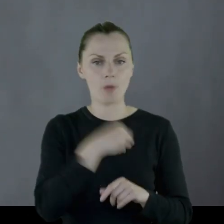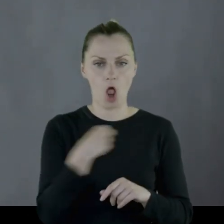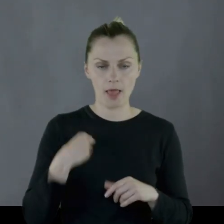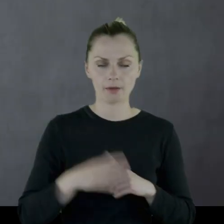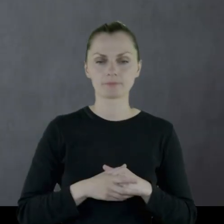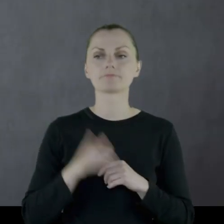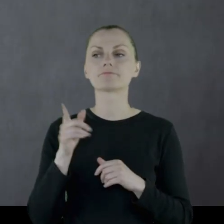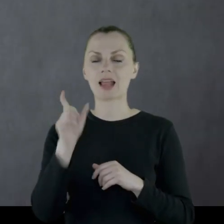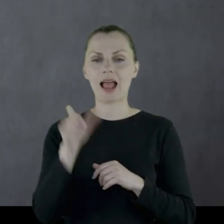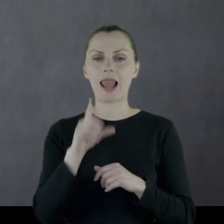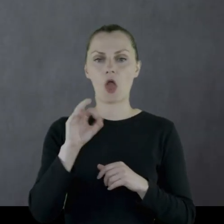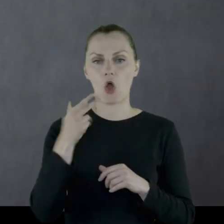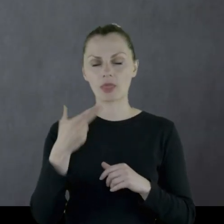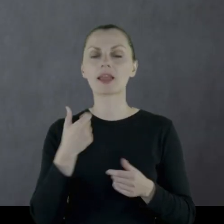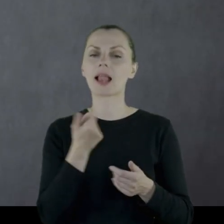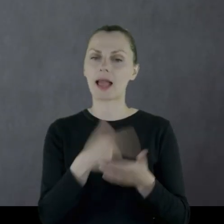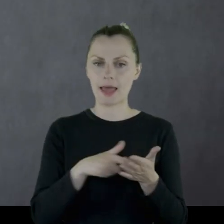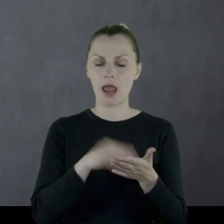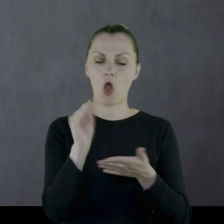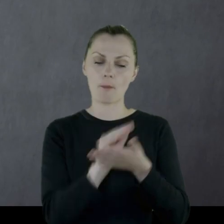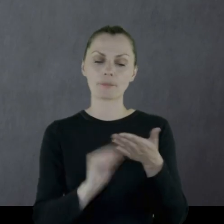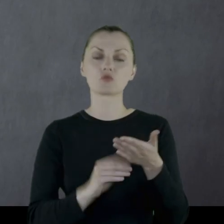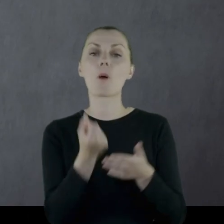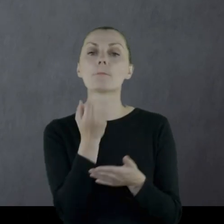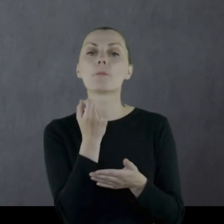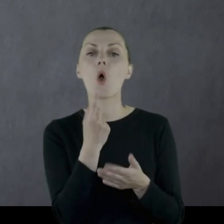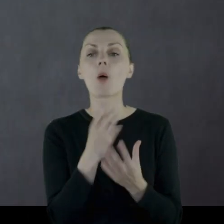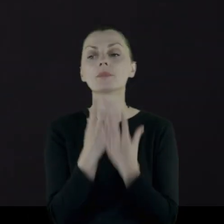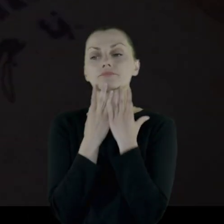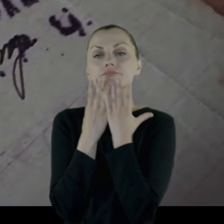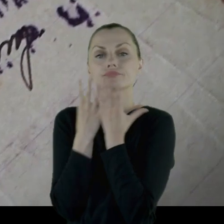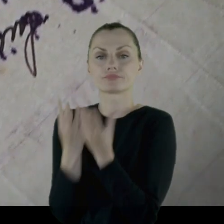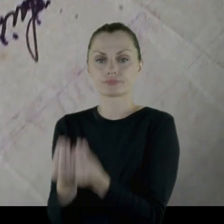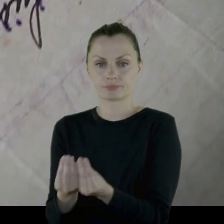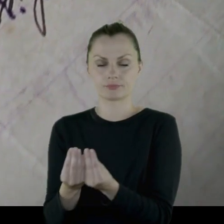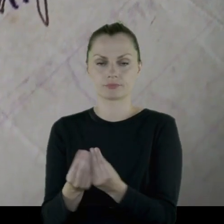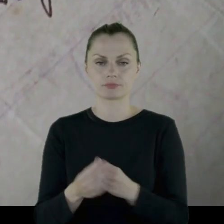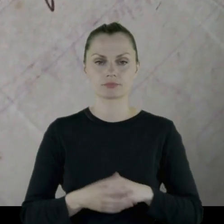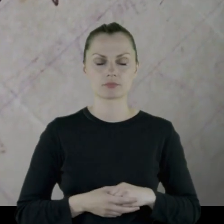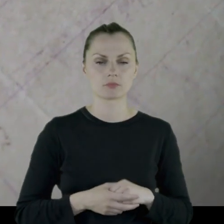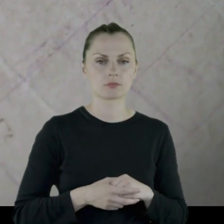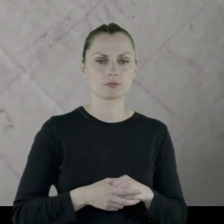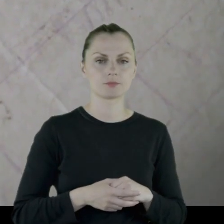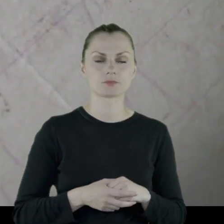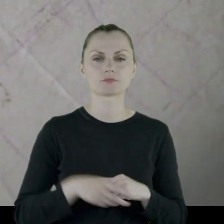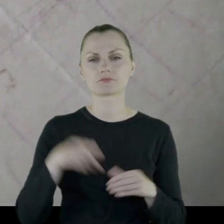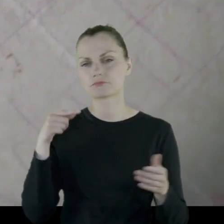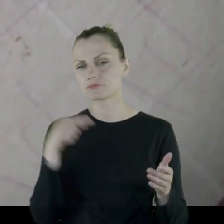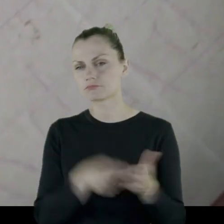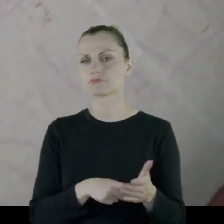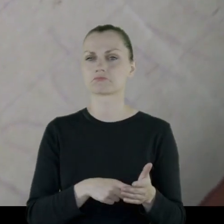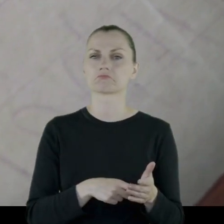Leon kilkakrotnie opisuje moment wręczania tych prezentów.